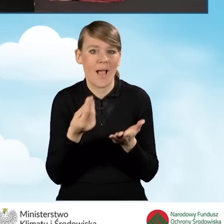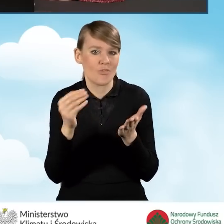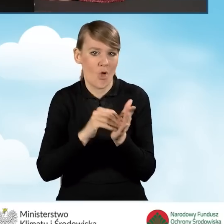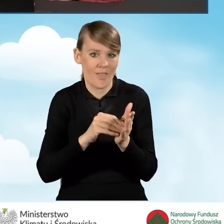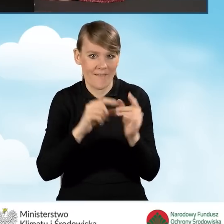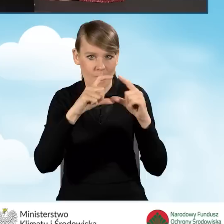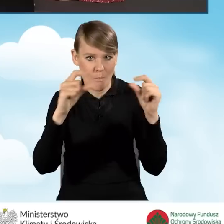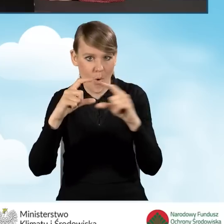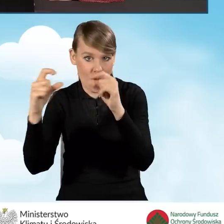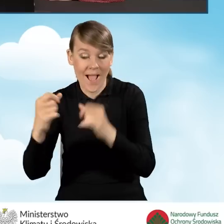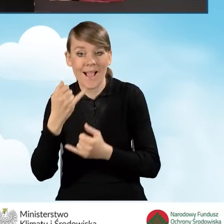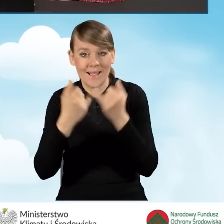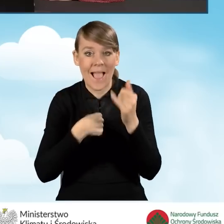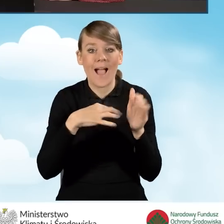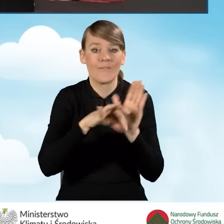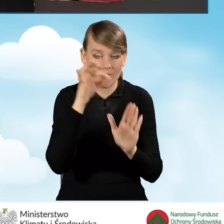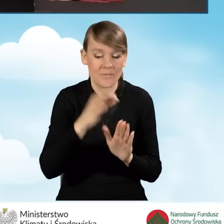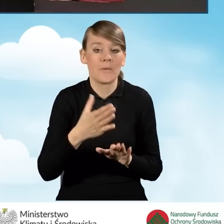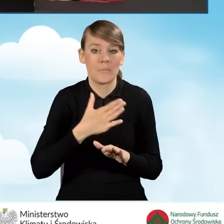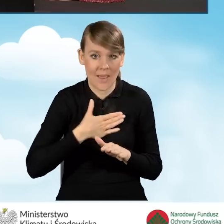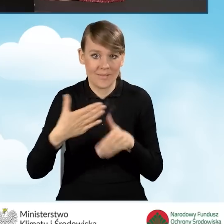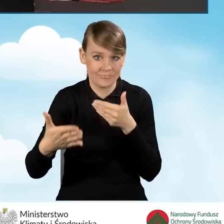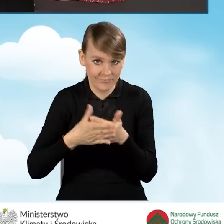Jeżeli zaznaczę odpowiedź pierwszą, pozostaje w związku małżeńskim,